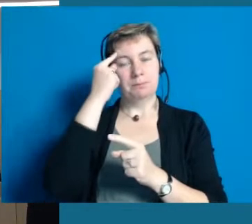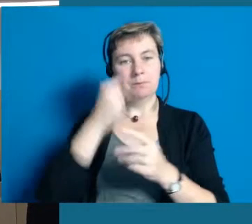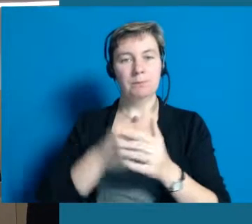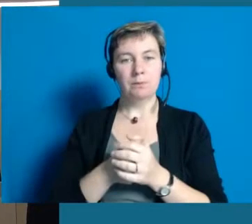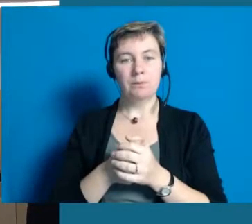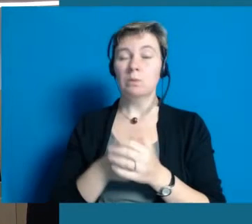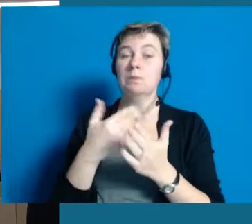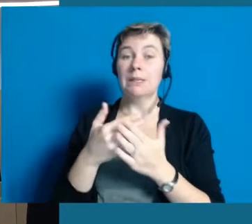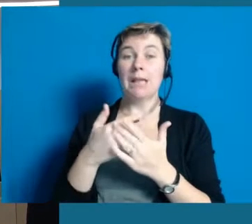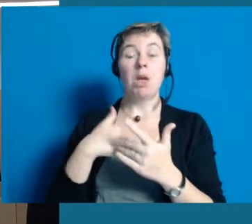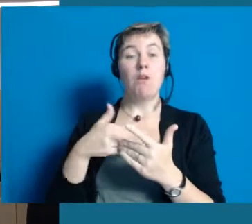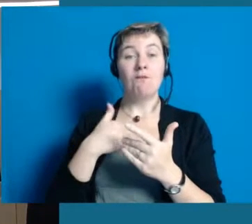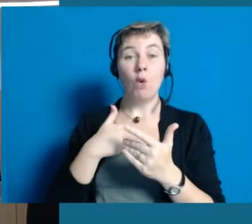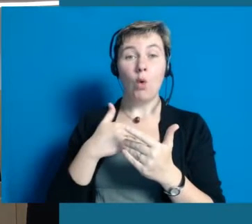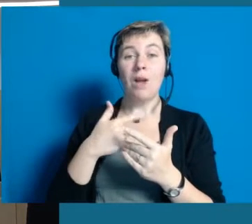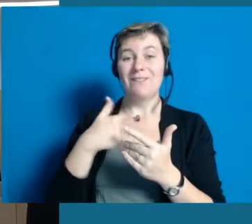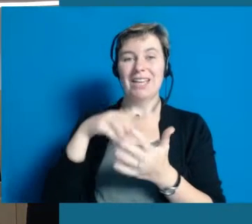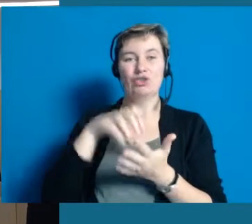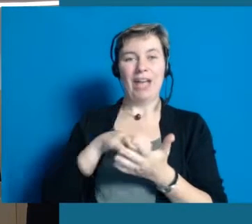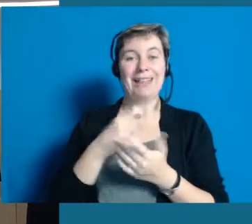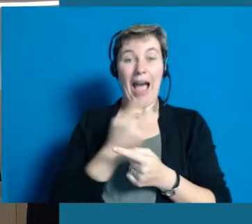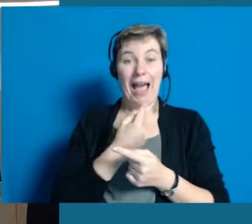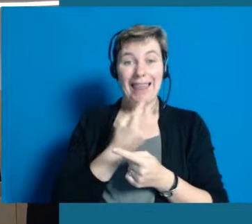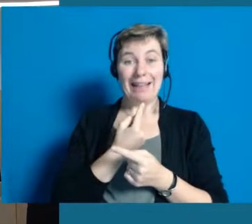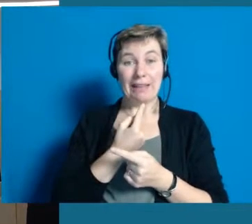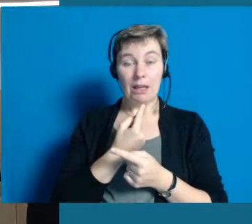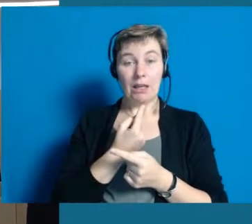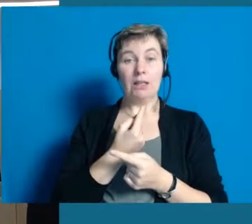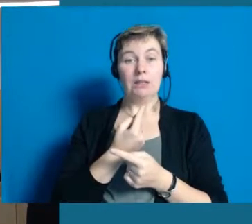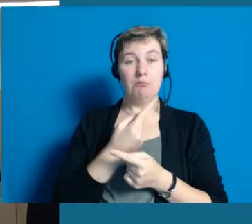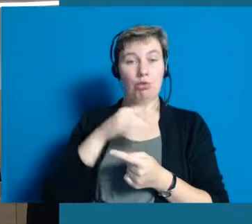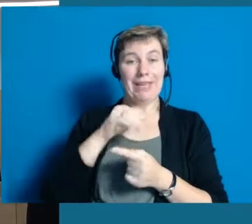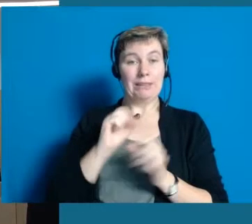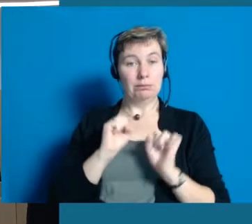Aus dem Grund sind wir auch sehr froh, dass wir das Projekt nicht alleine als Stadt stemmen müssen